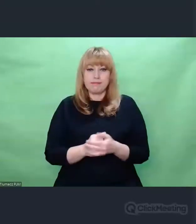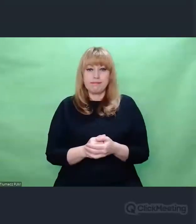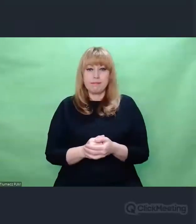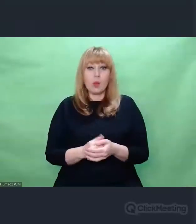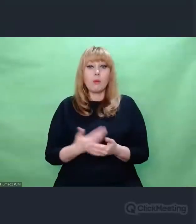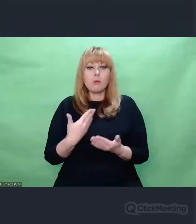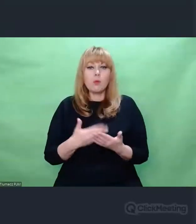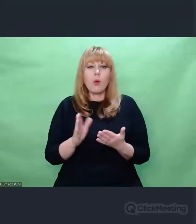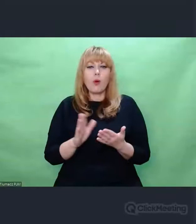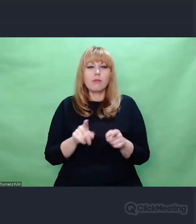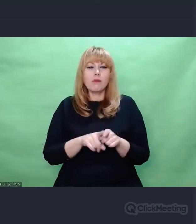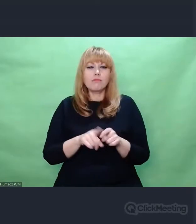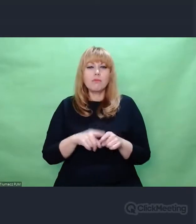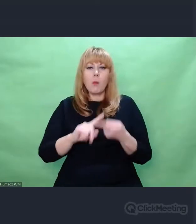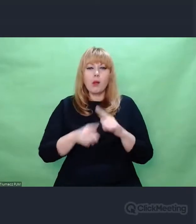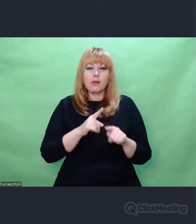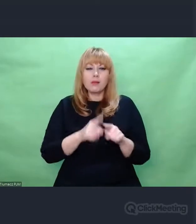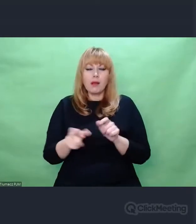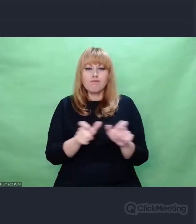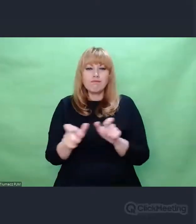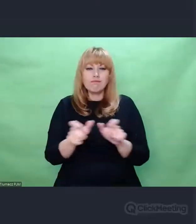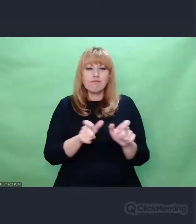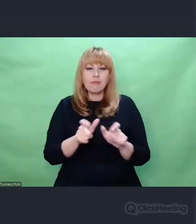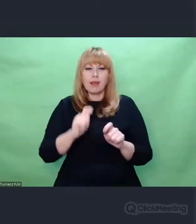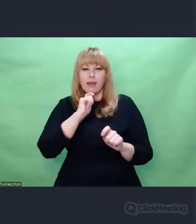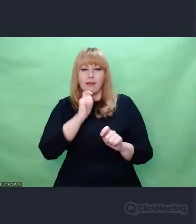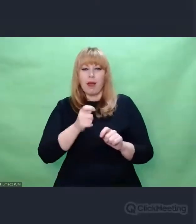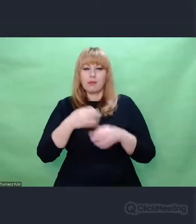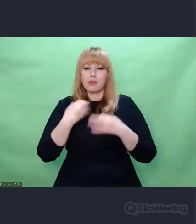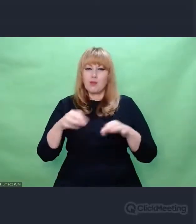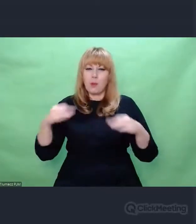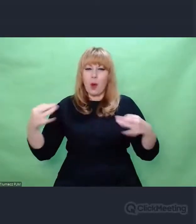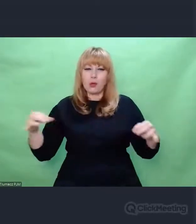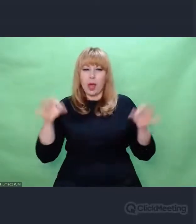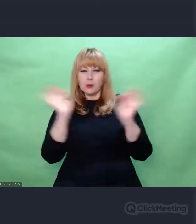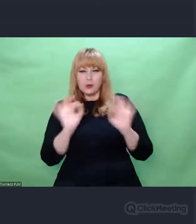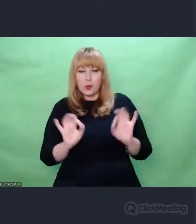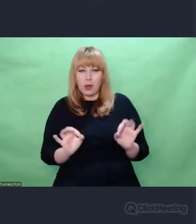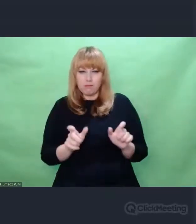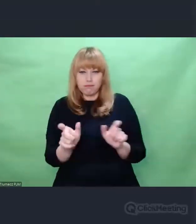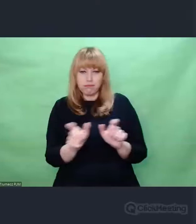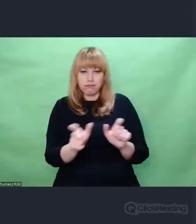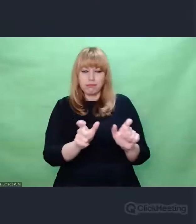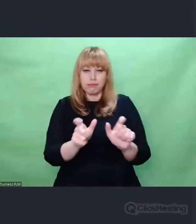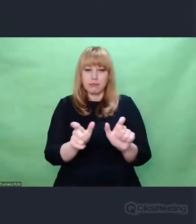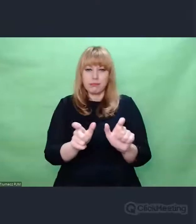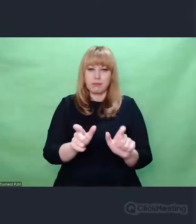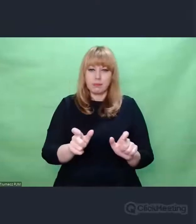myślę - nie tylko dla polskiej sztuki, ale dla w ogóle pojęcia artysty, sztuki i twórczości,